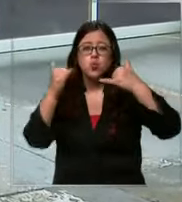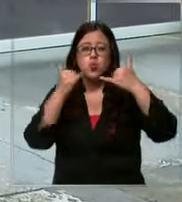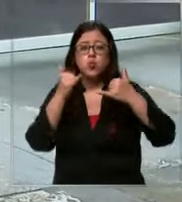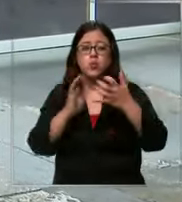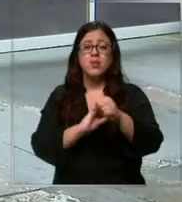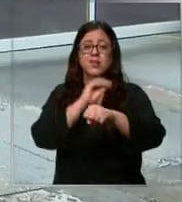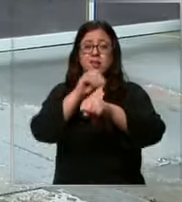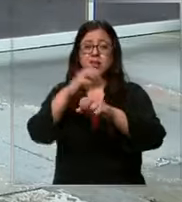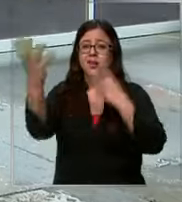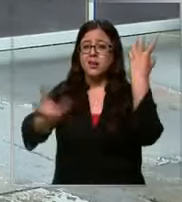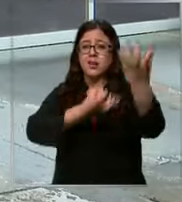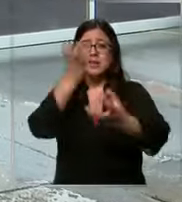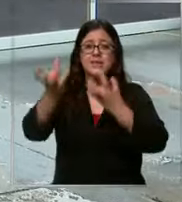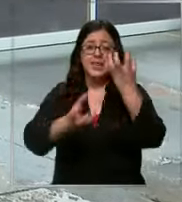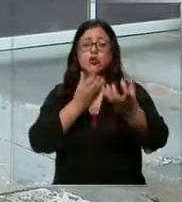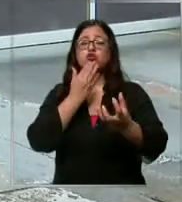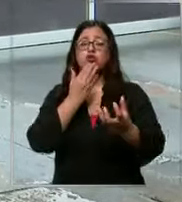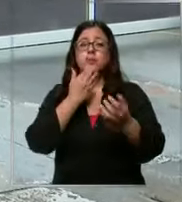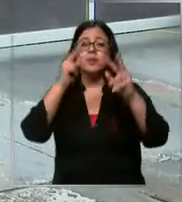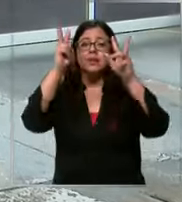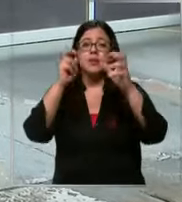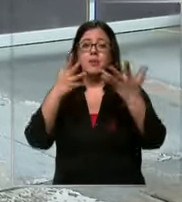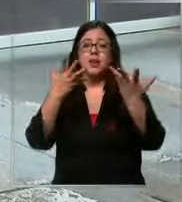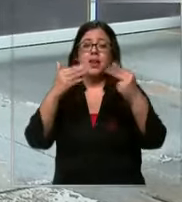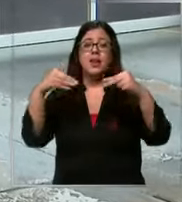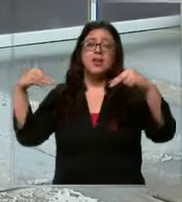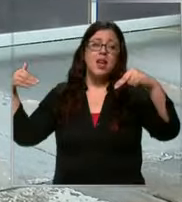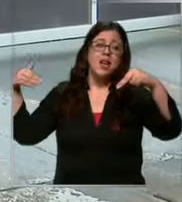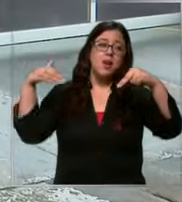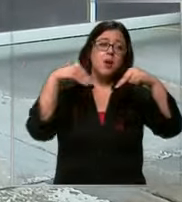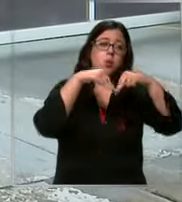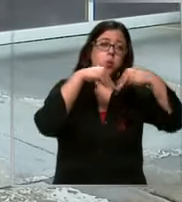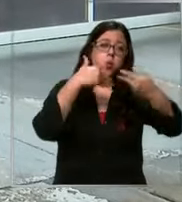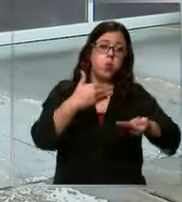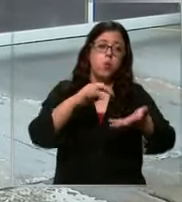de un incendio sino que también por ejemplo de atropellos de problemas con el tendido eléctrico